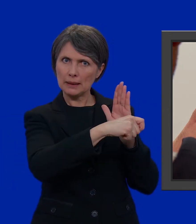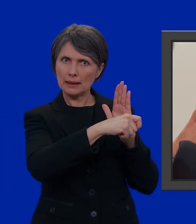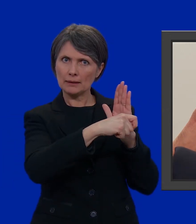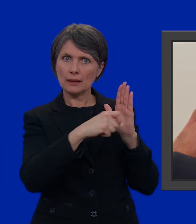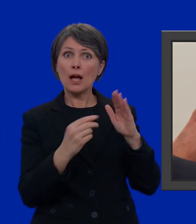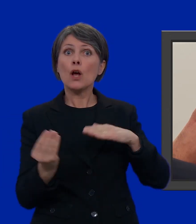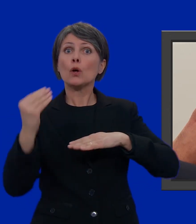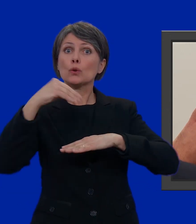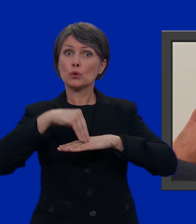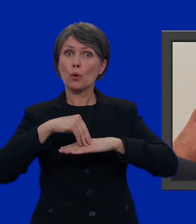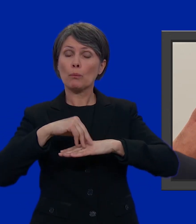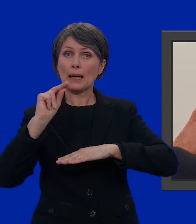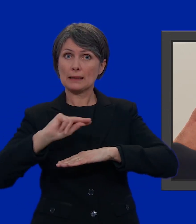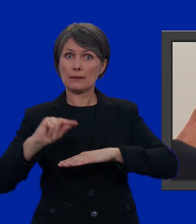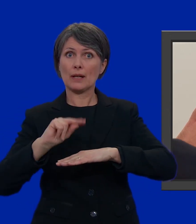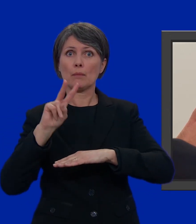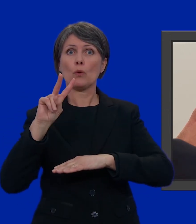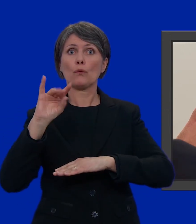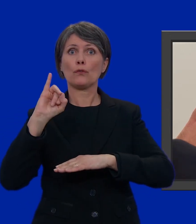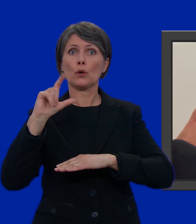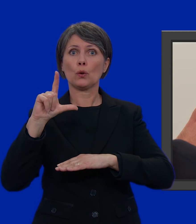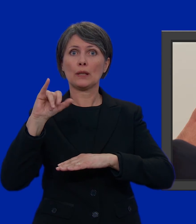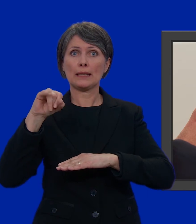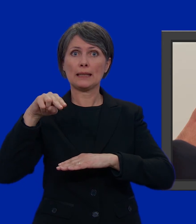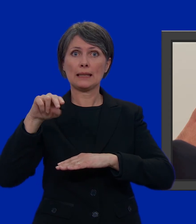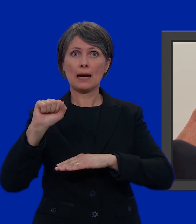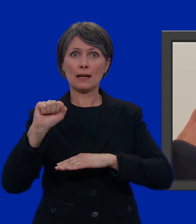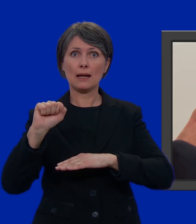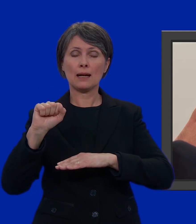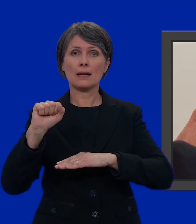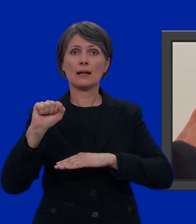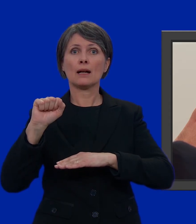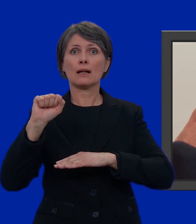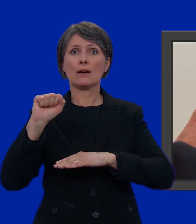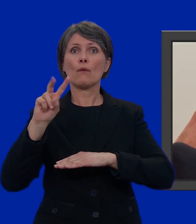E sopra di lui scriviamo Violina